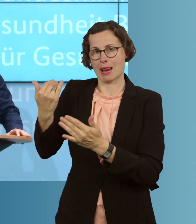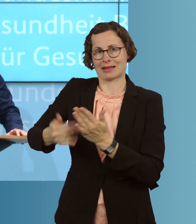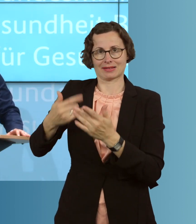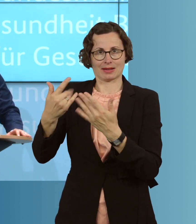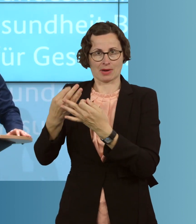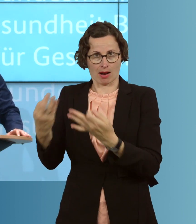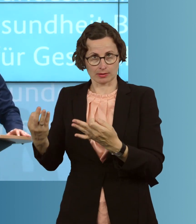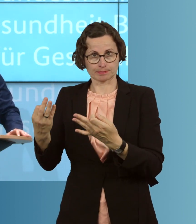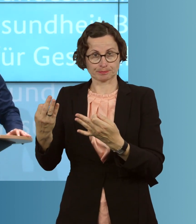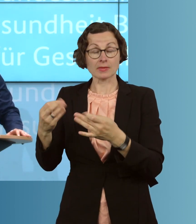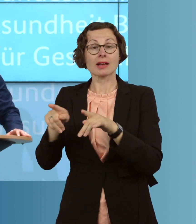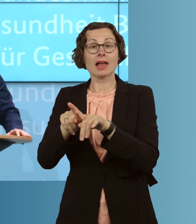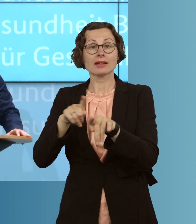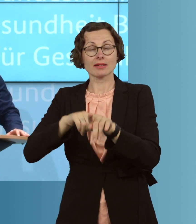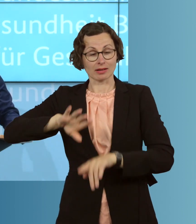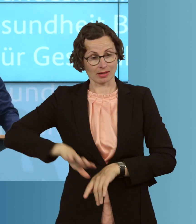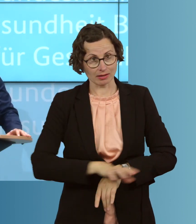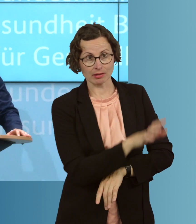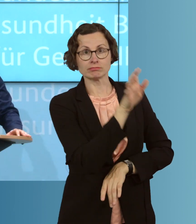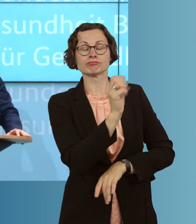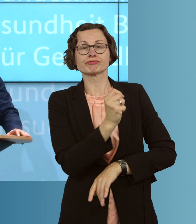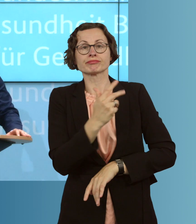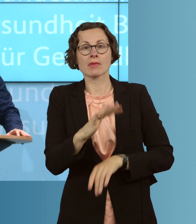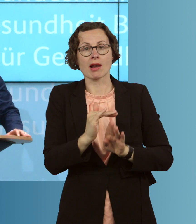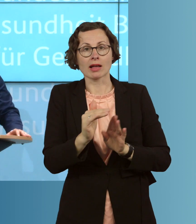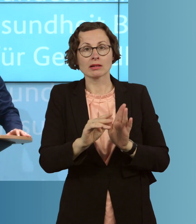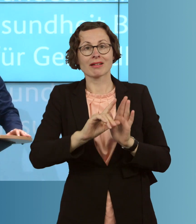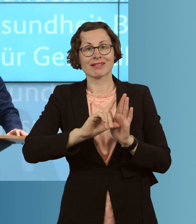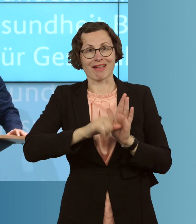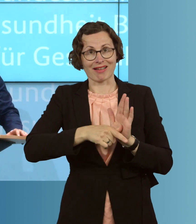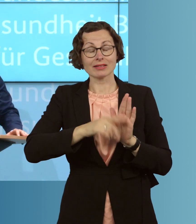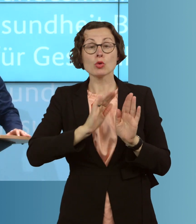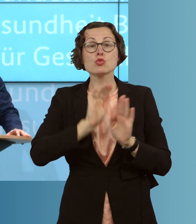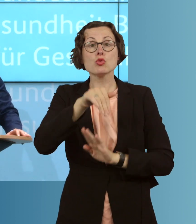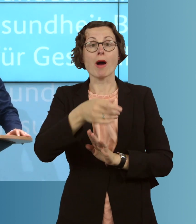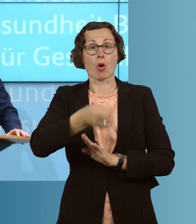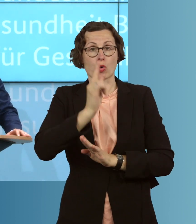gleichzeitig Landkreise, wo wir über hundert Infektionen pro 100 000 Einwohner